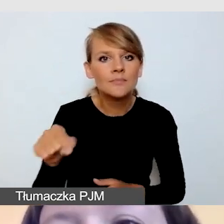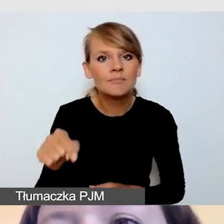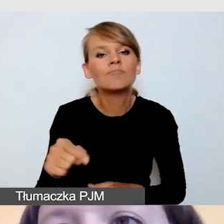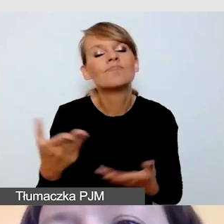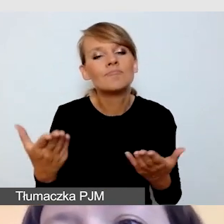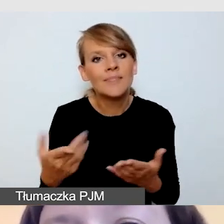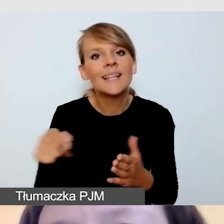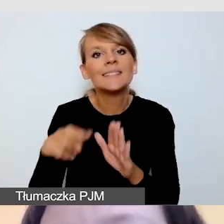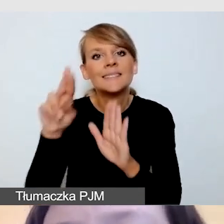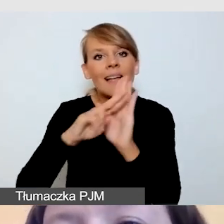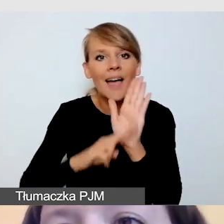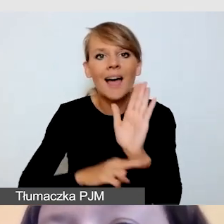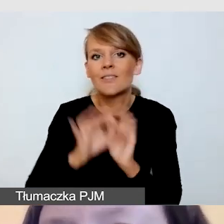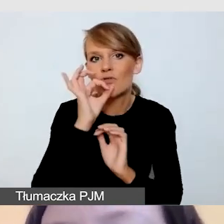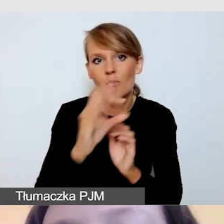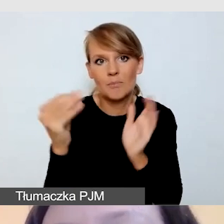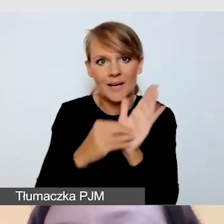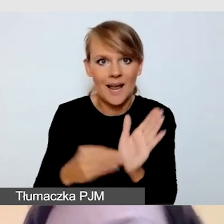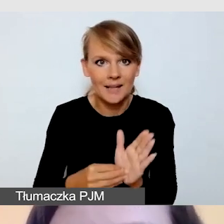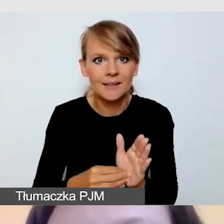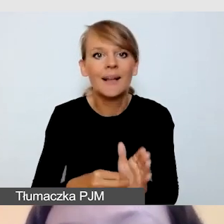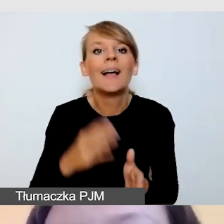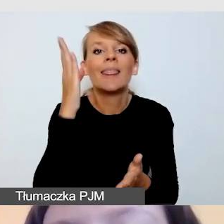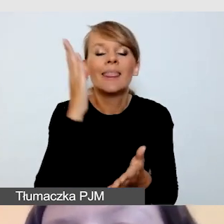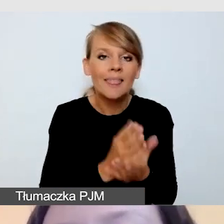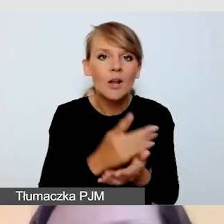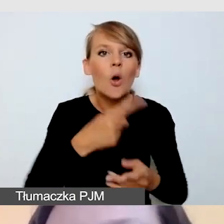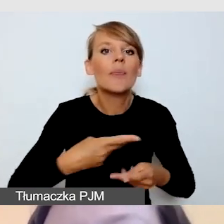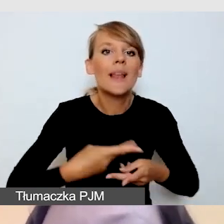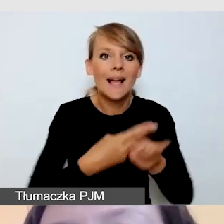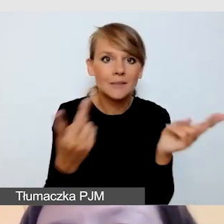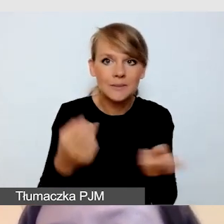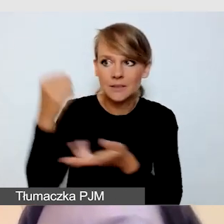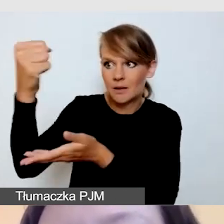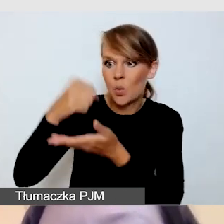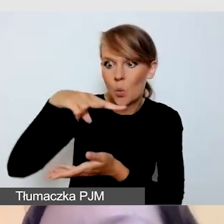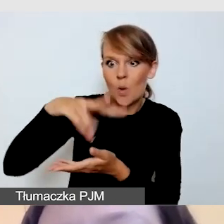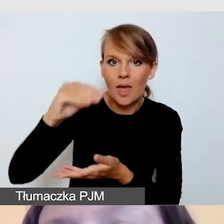Jedynie w transmisjach realizowanych z funduszy unijnych mamy obowiązek zapewnienia napisów na żywo